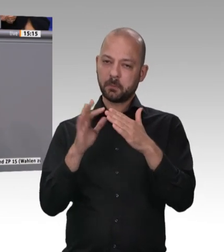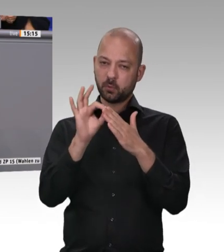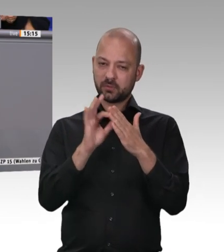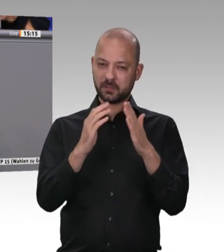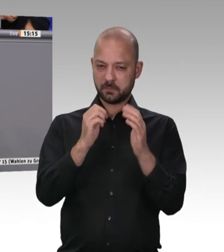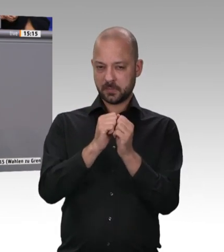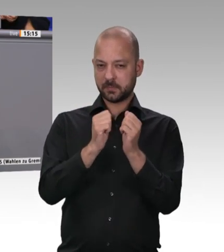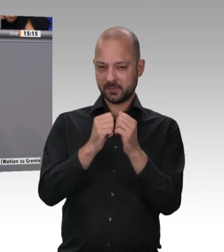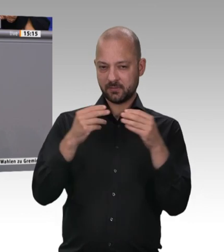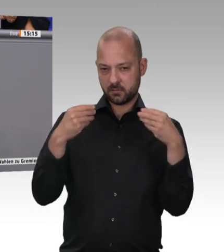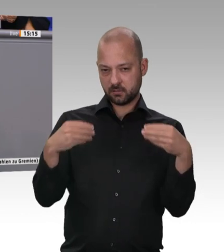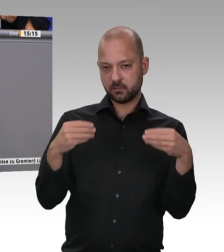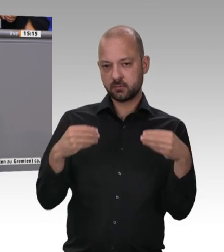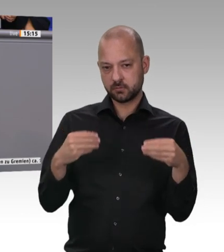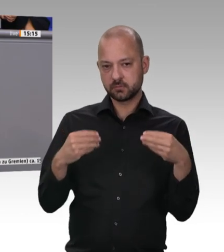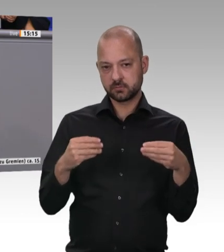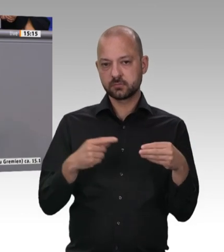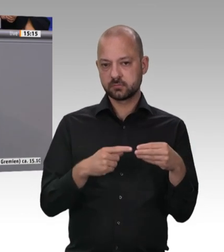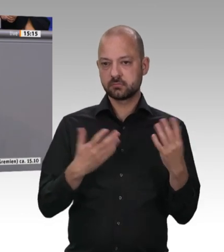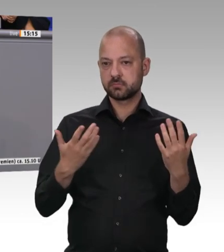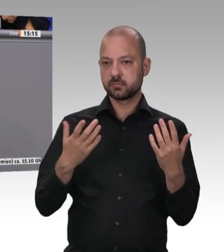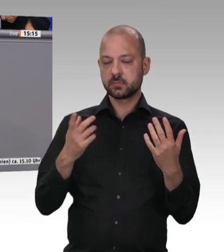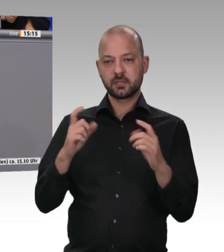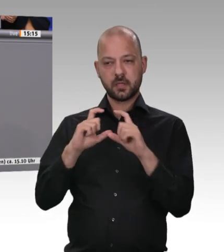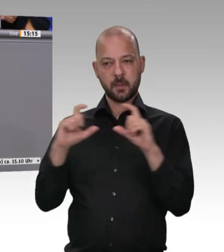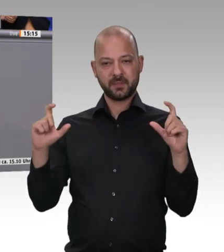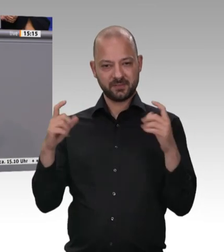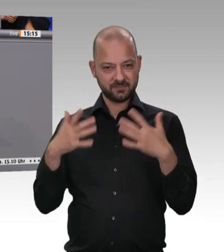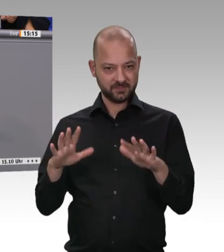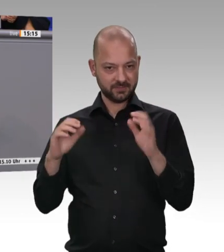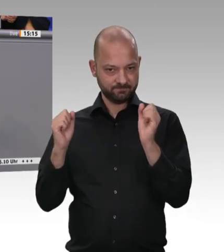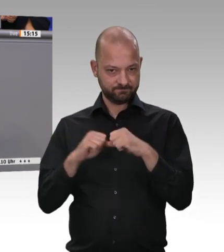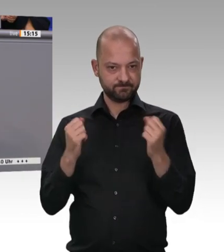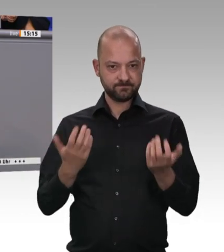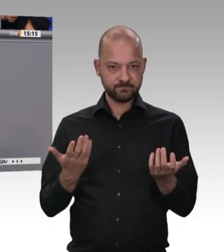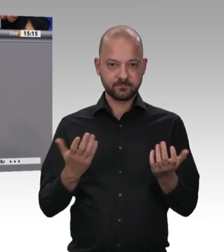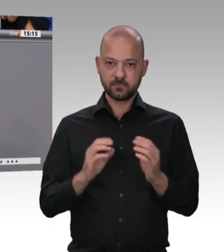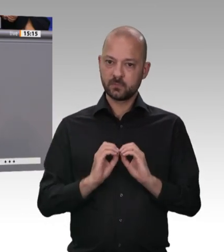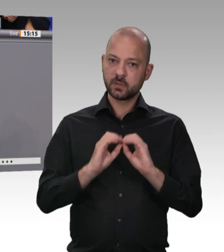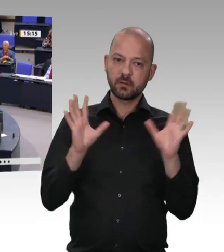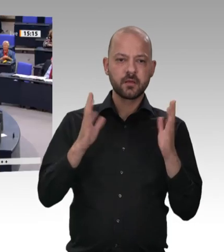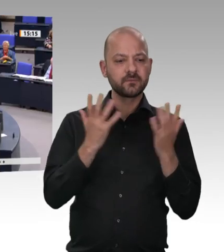wahrzunehmen. Ich möchte Karl-Josef Laumann ein herzliches Dankeschön sagen, dass er seine Verantwortung, die er als Landesminister für Arbeit, Gesundheit